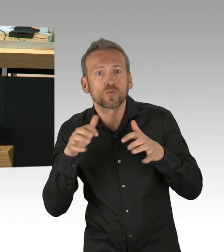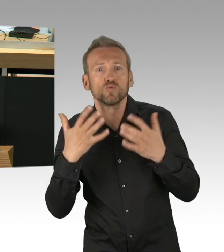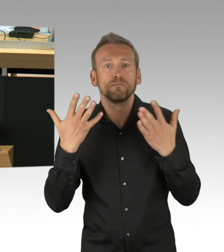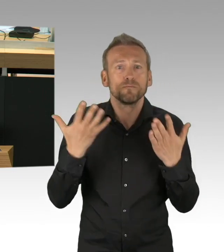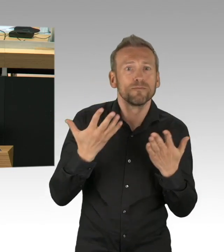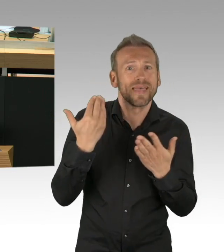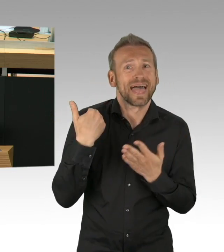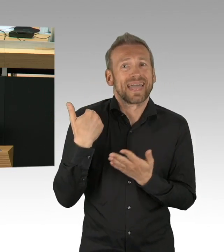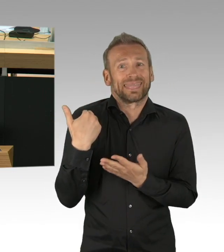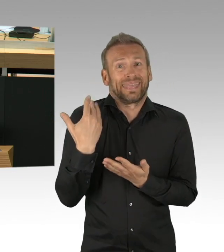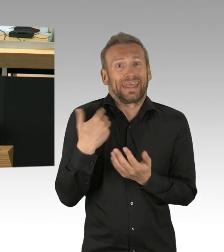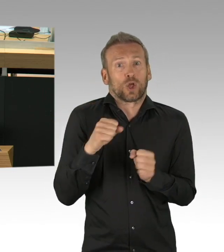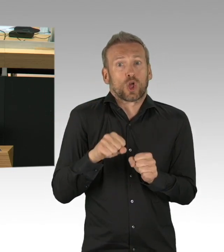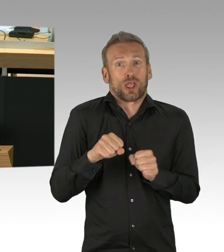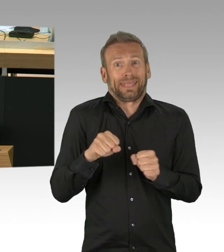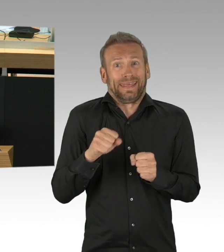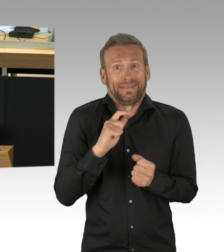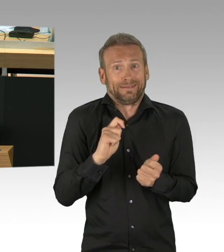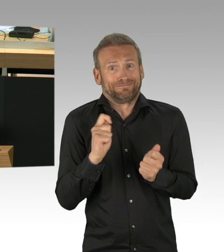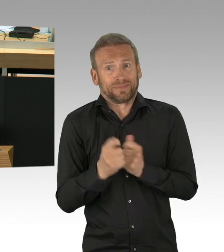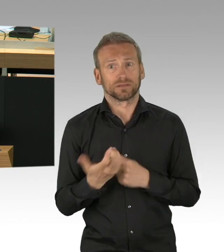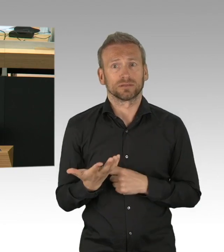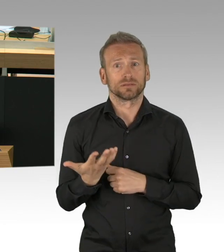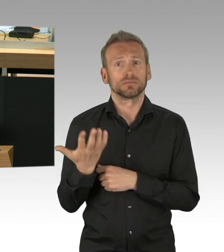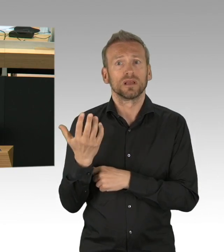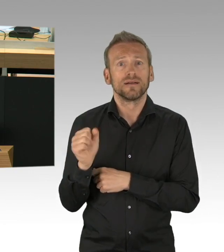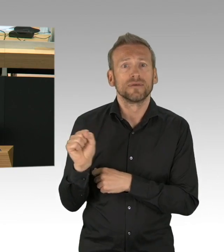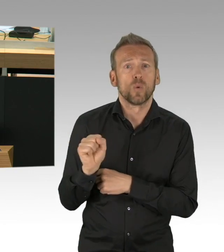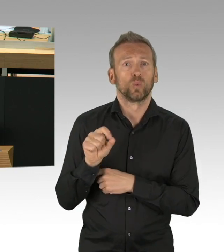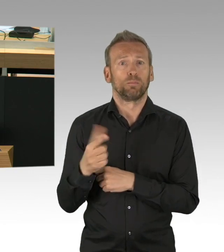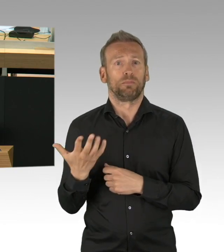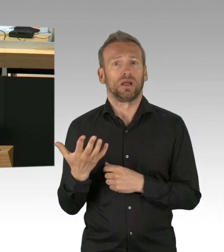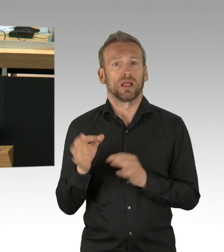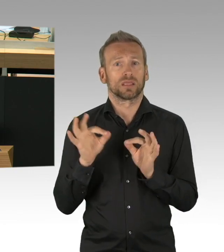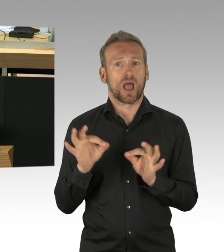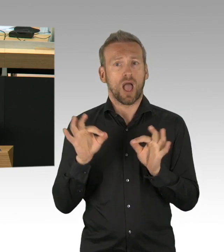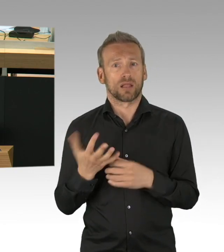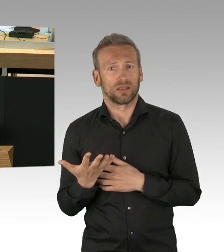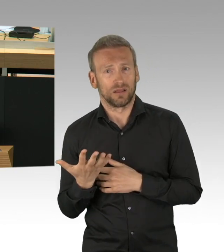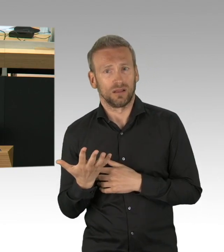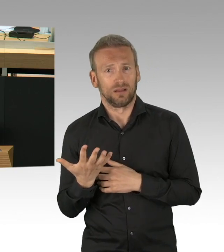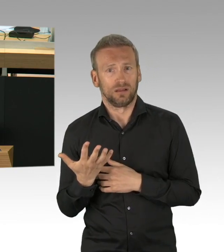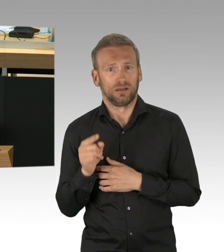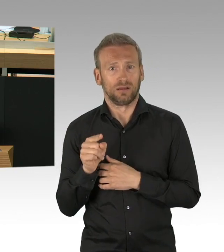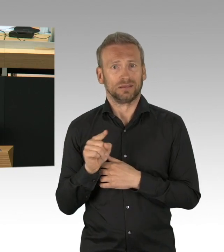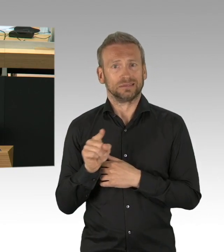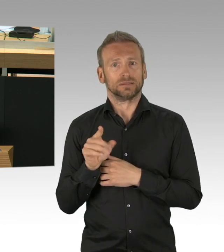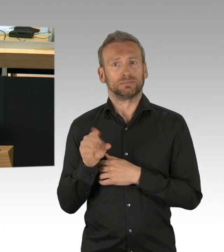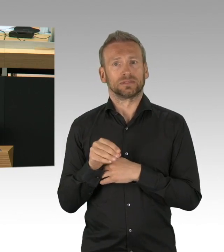Es gibt Fieberscanner, die überprüfen ob jemand der reingeht, Fieber hat, es gibt sogar einen Automat, der passt den Schuhsohlen einen Überschuh an,